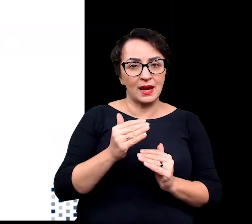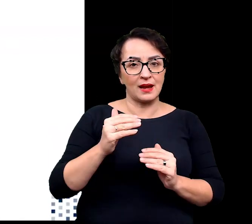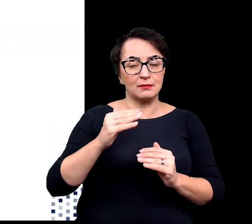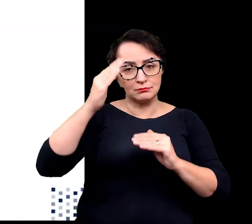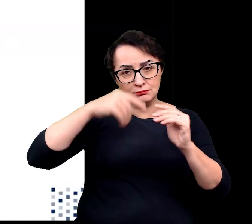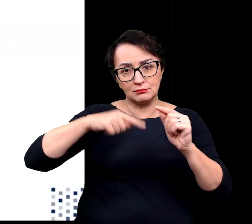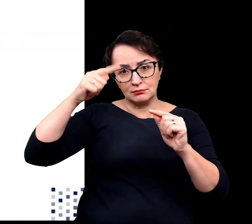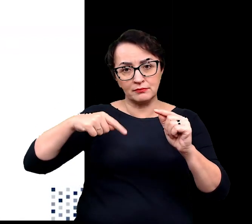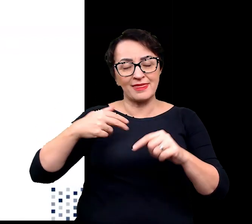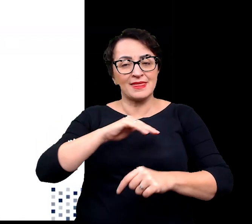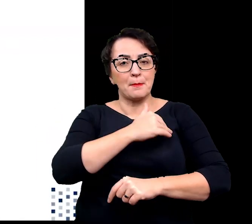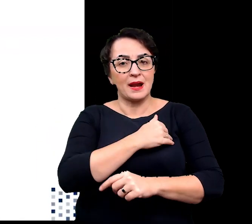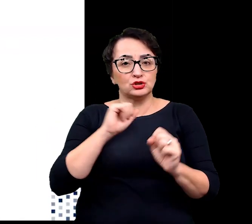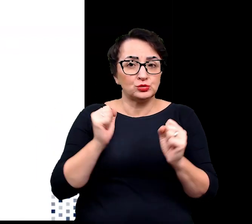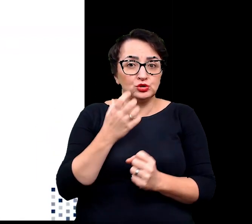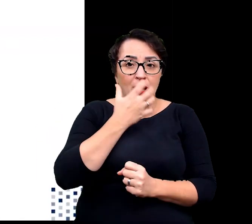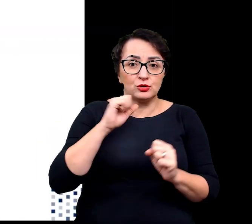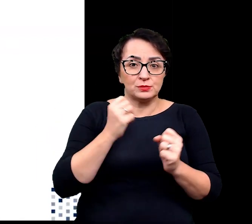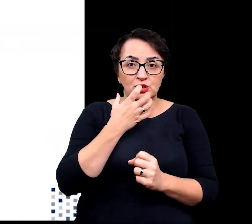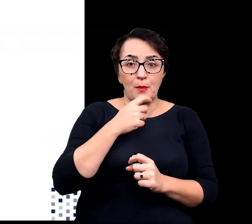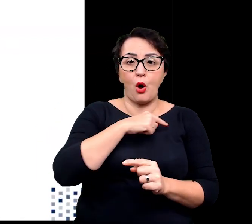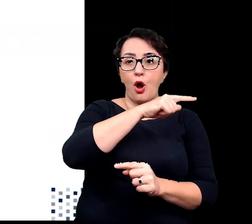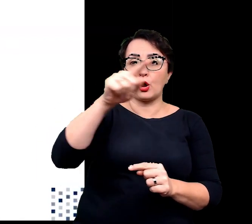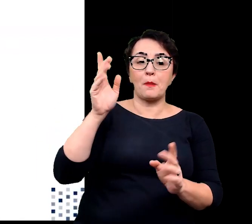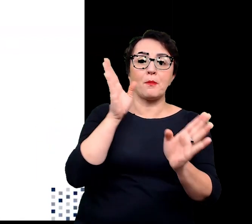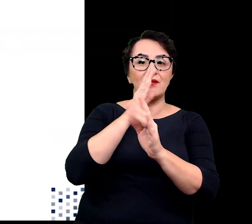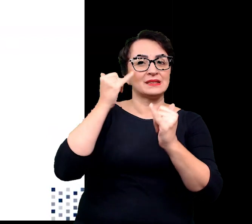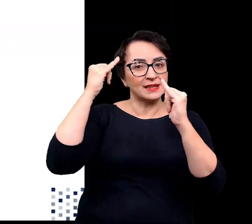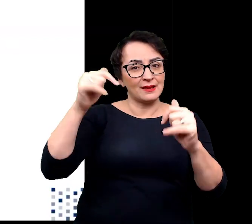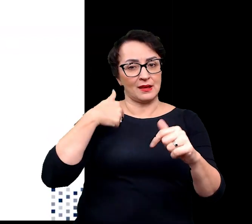w porównaniu z temperaturami otaczającego powietrza.